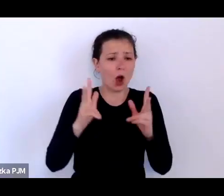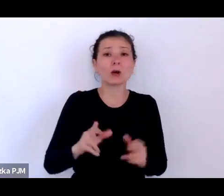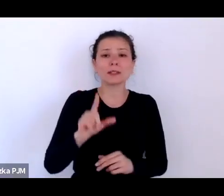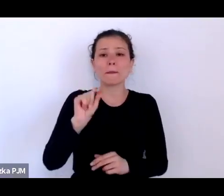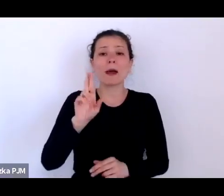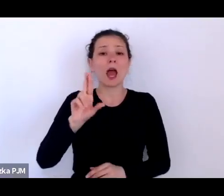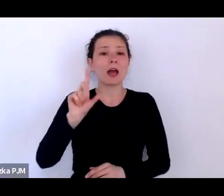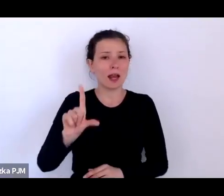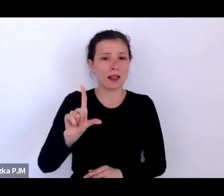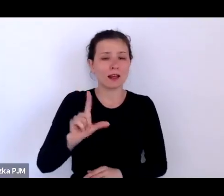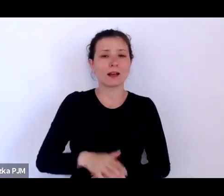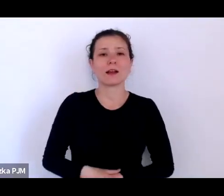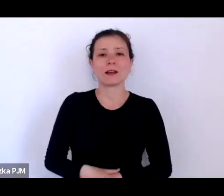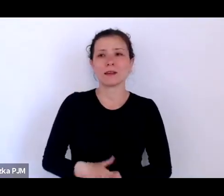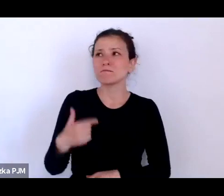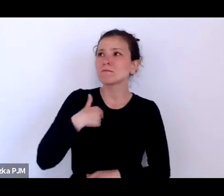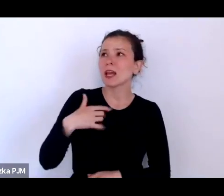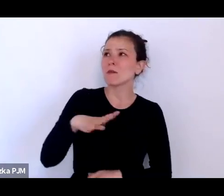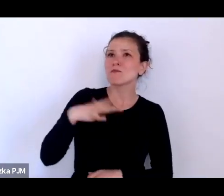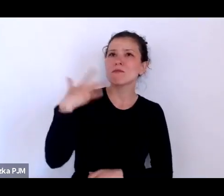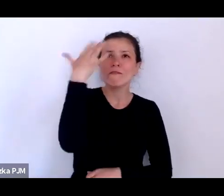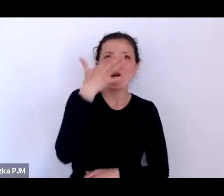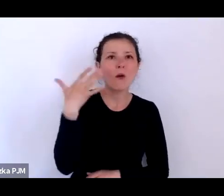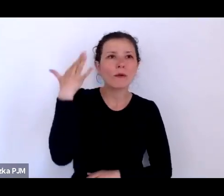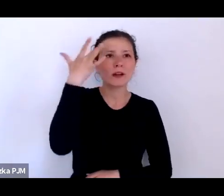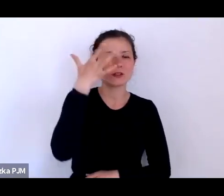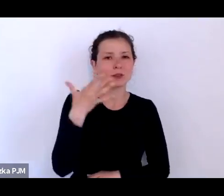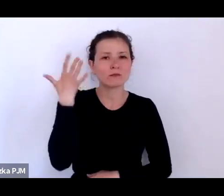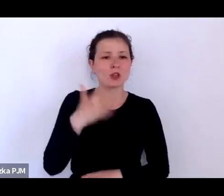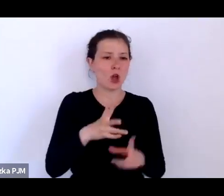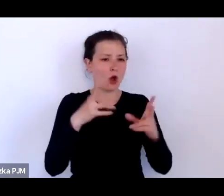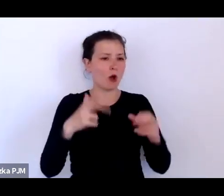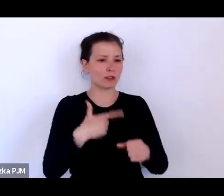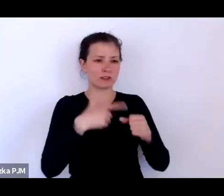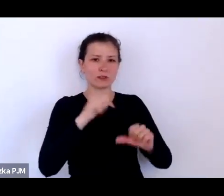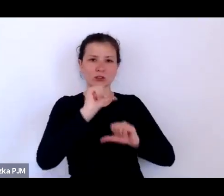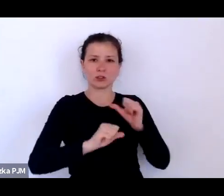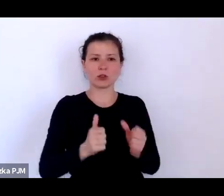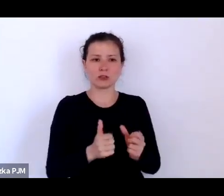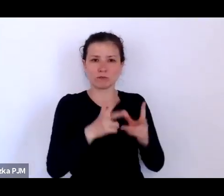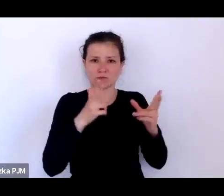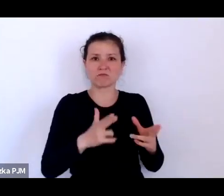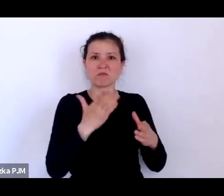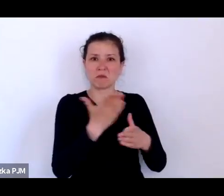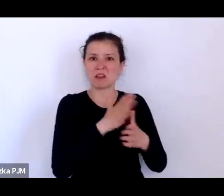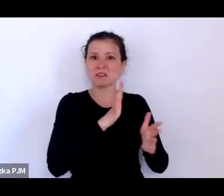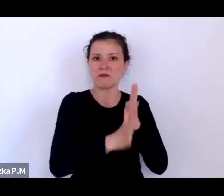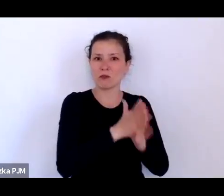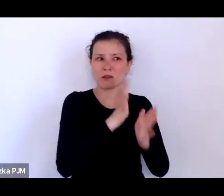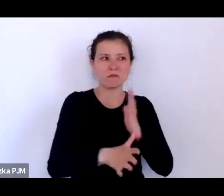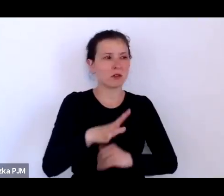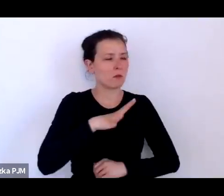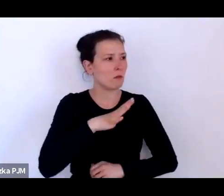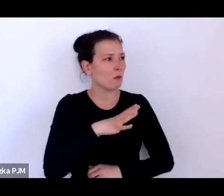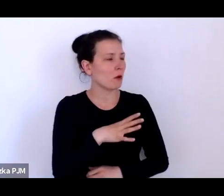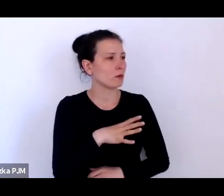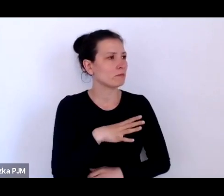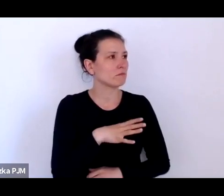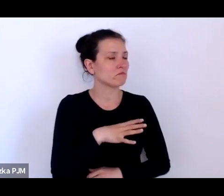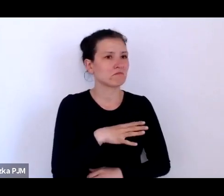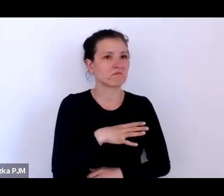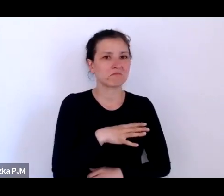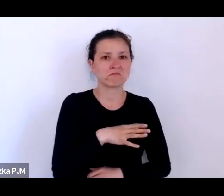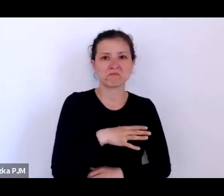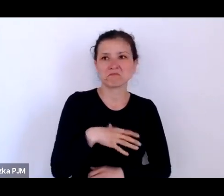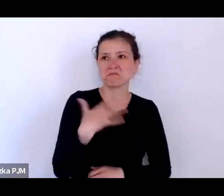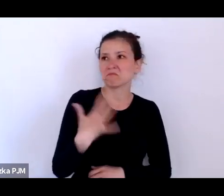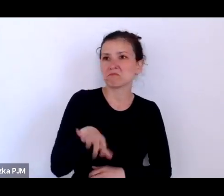wyobrażałam sobie, że XX lecie międzywojenne to był jakiś niezwykły czas